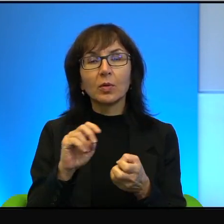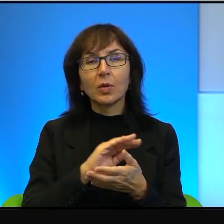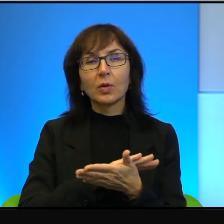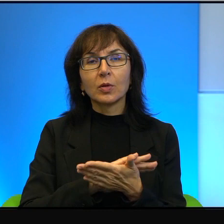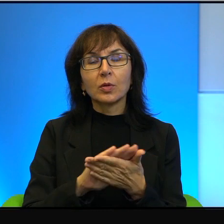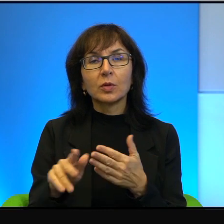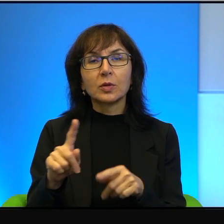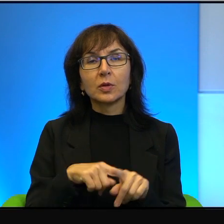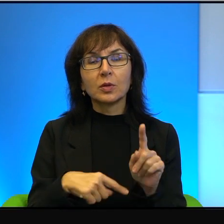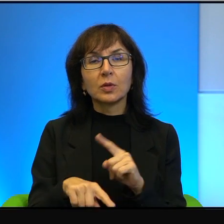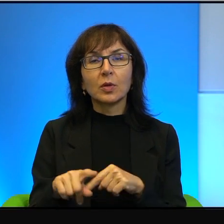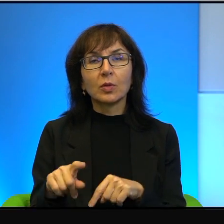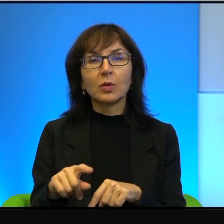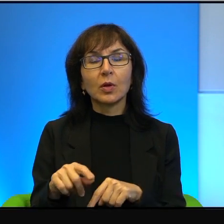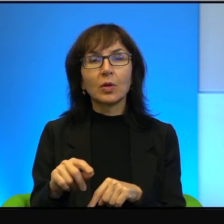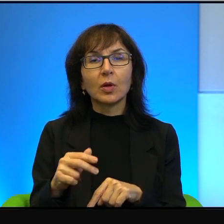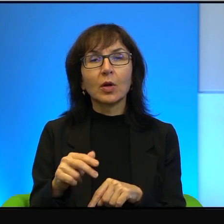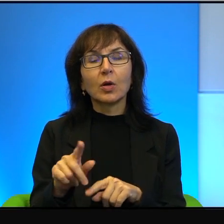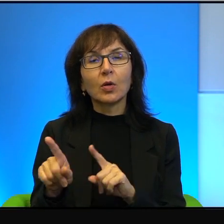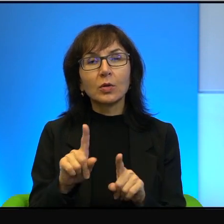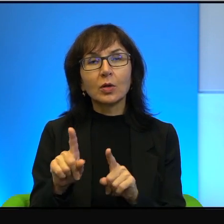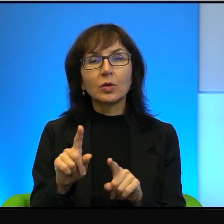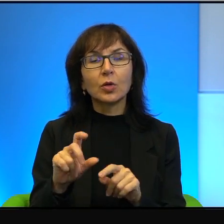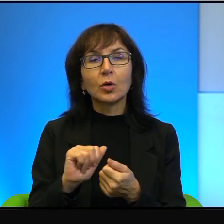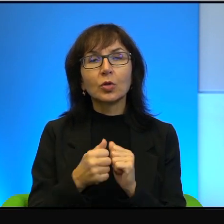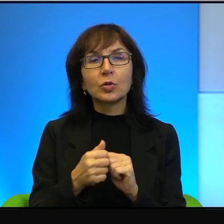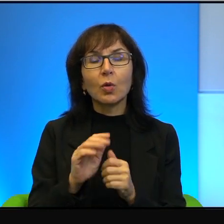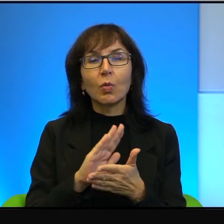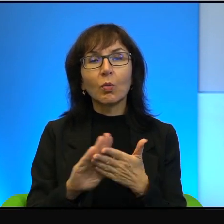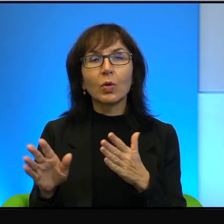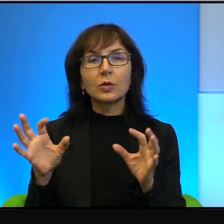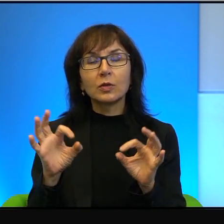I żeby, żeby tą przydługą wypowiedź jakoś spuentować, too moim zdaniem